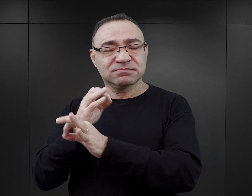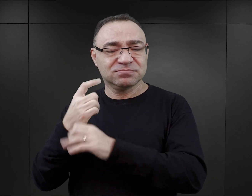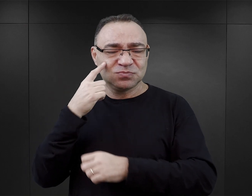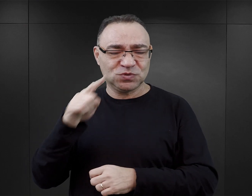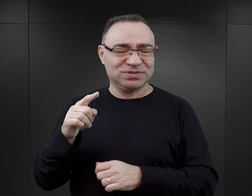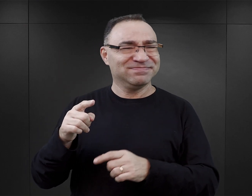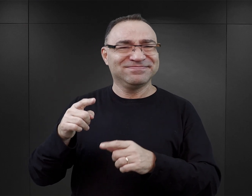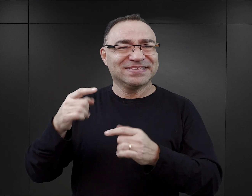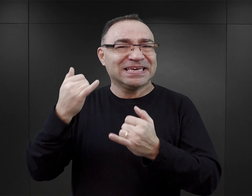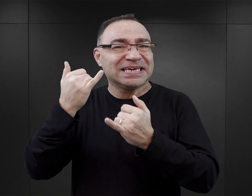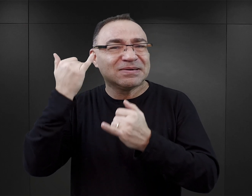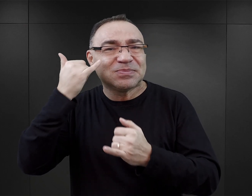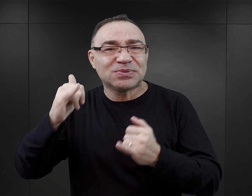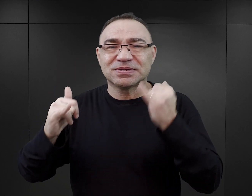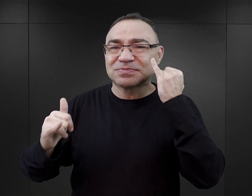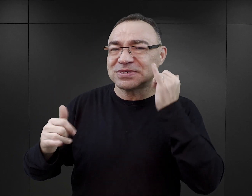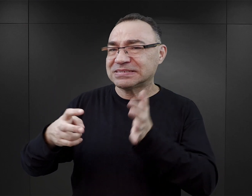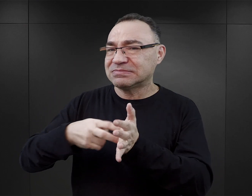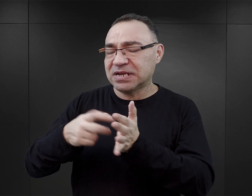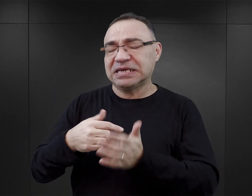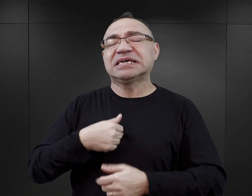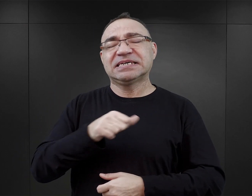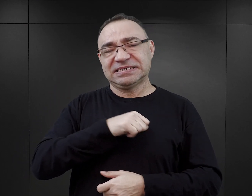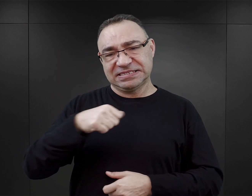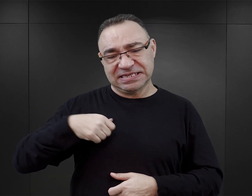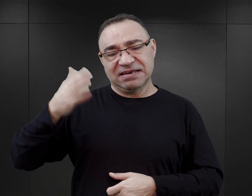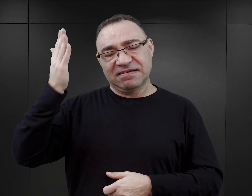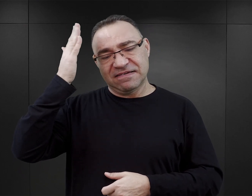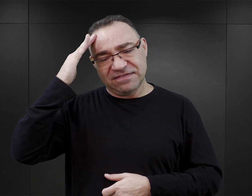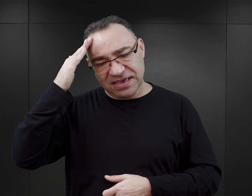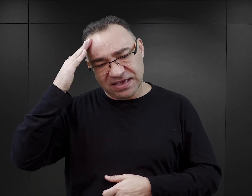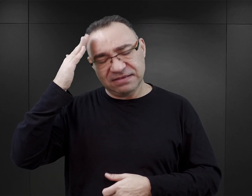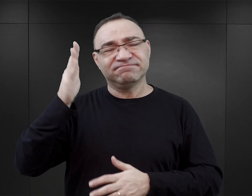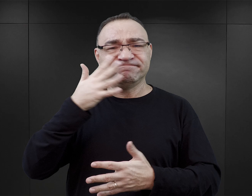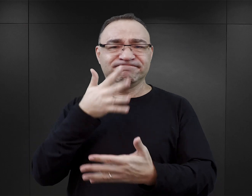zauważy pewne nieścisłości i będzie w stanie sam, przynajmniej do pewnego stopnia,